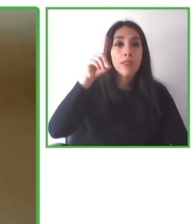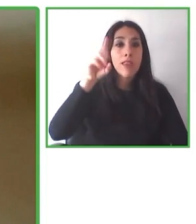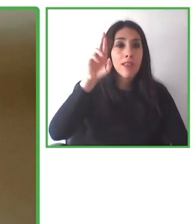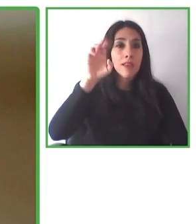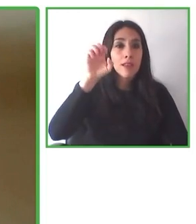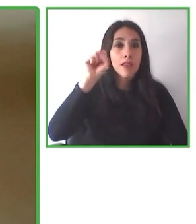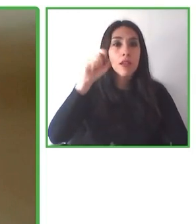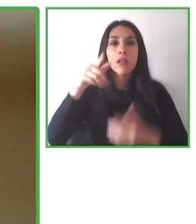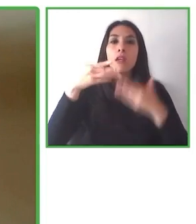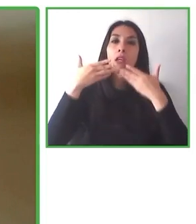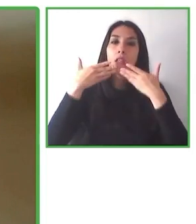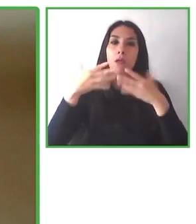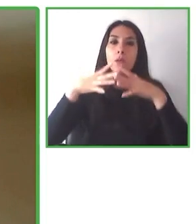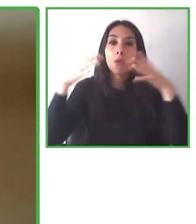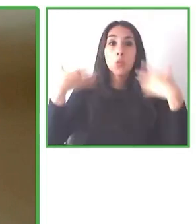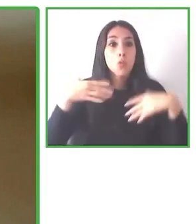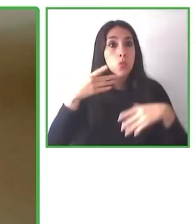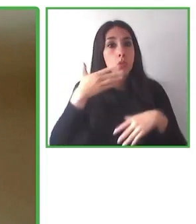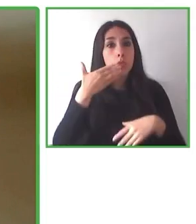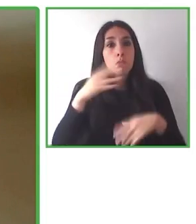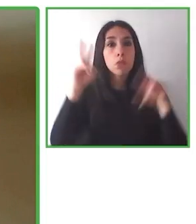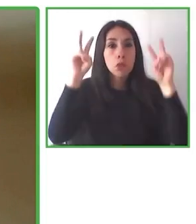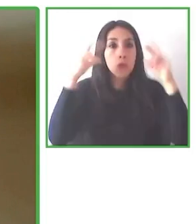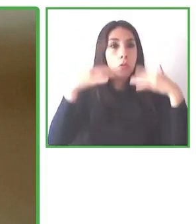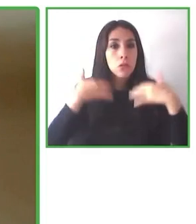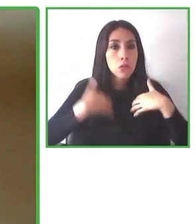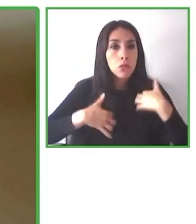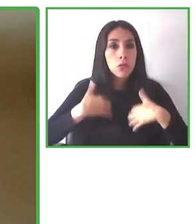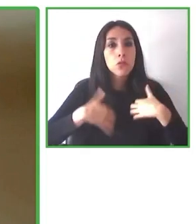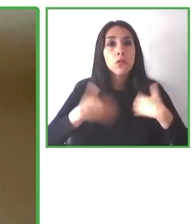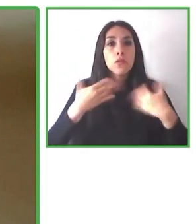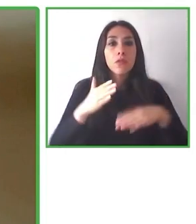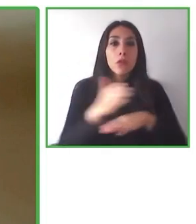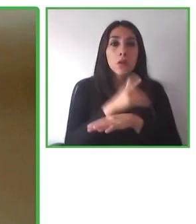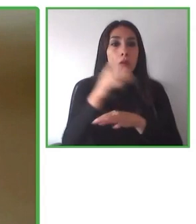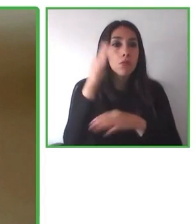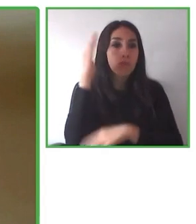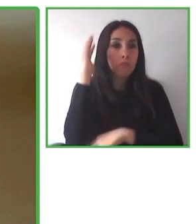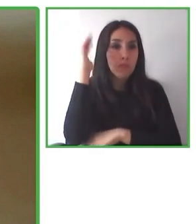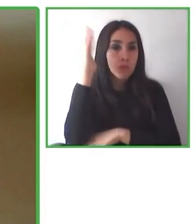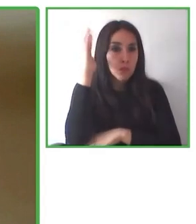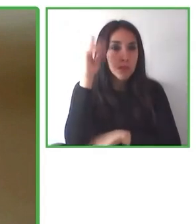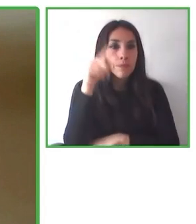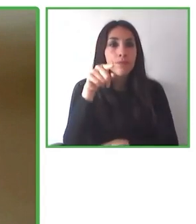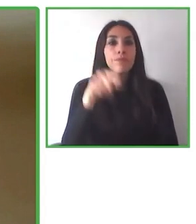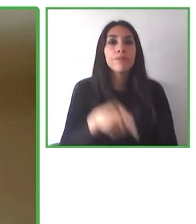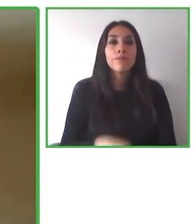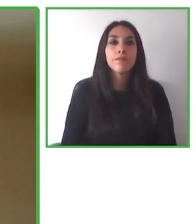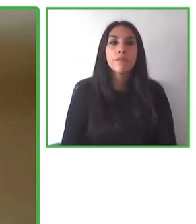distintos lugares. Nos hemos asociado con diversas organizaciones que están donando a distintos